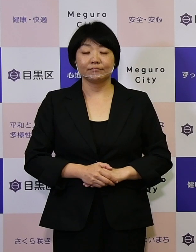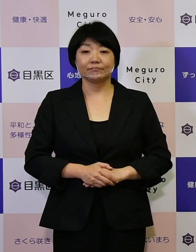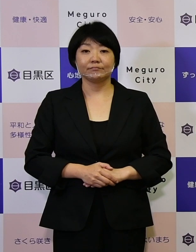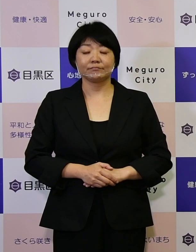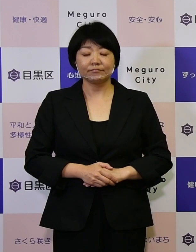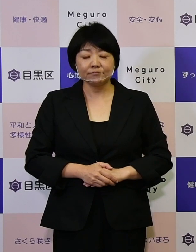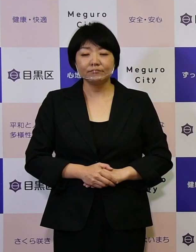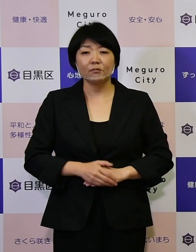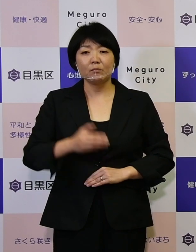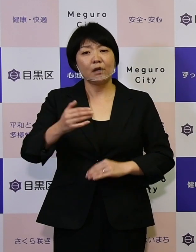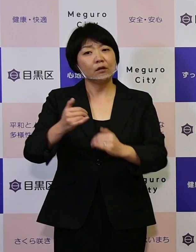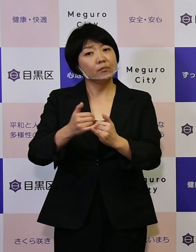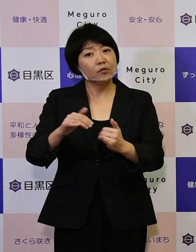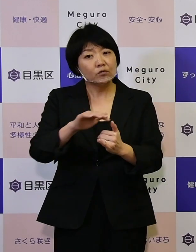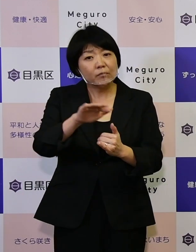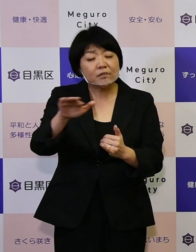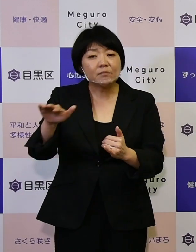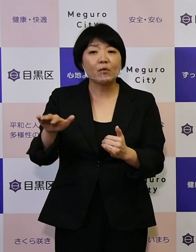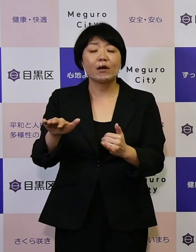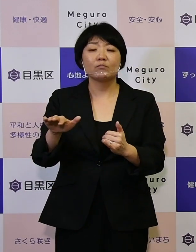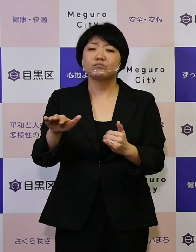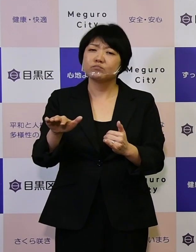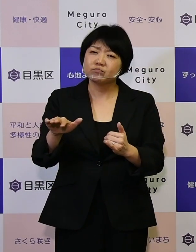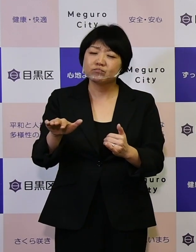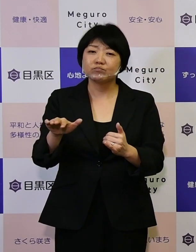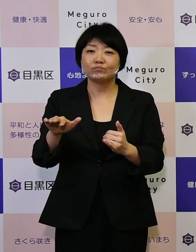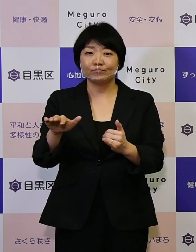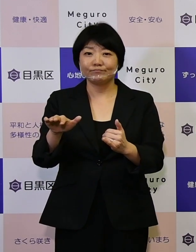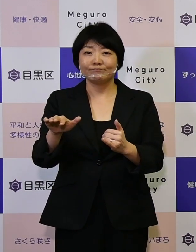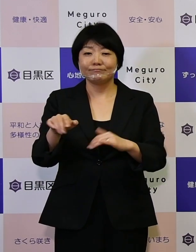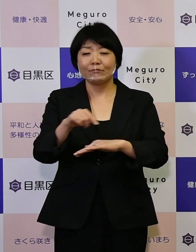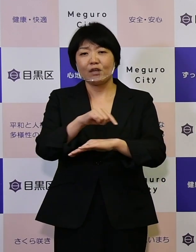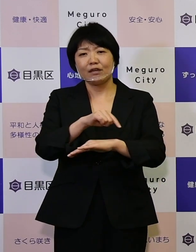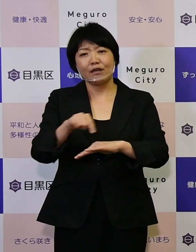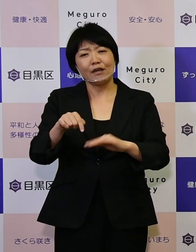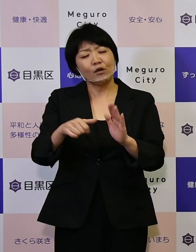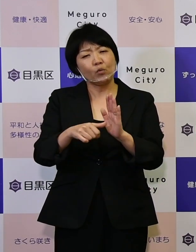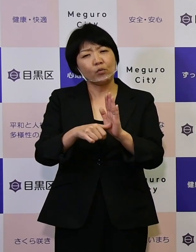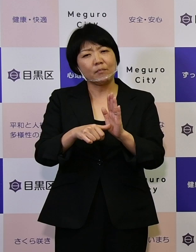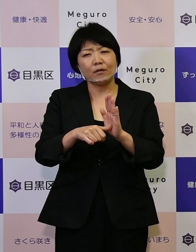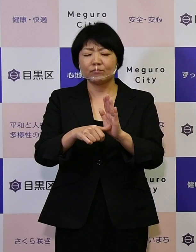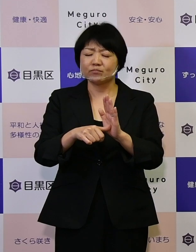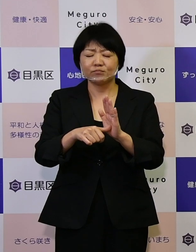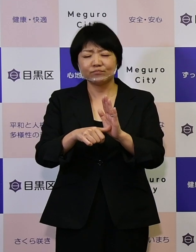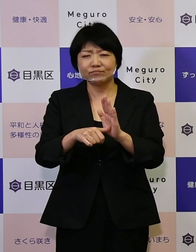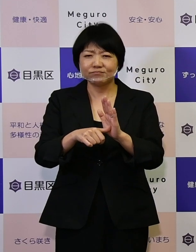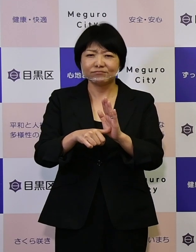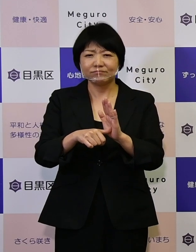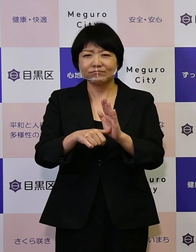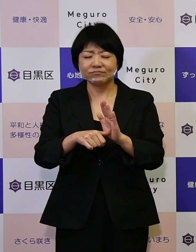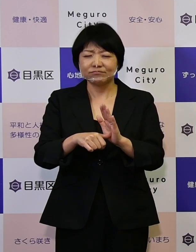区民の皆さんはそれほどこれらになじみが ないかもしれませんけれども